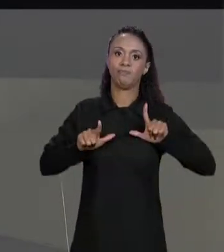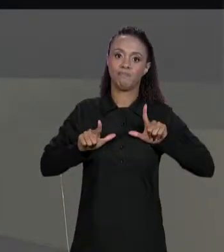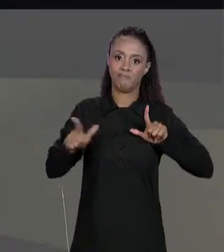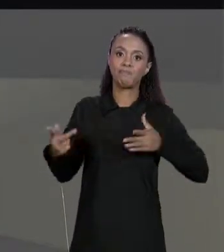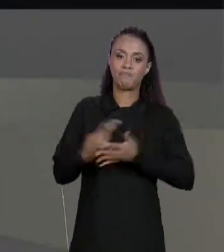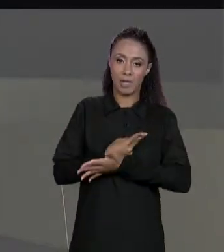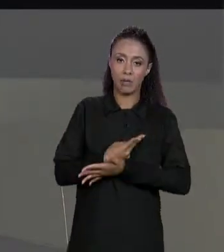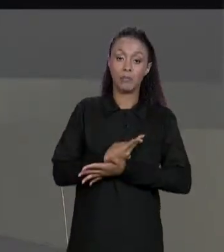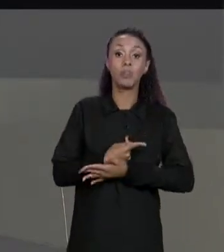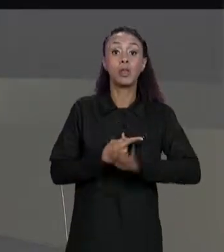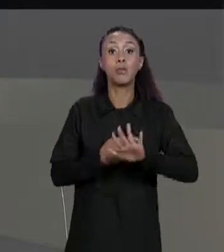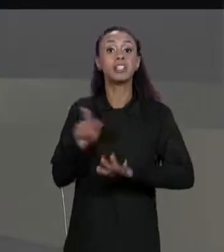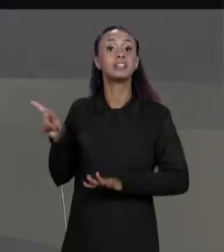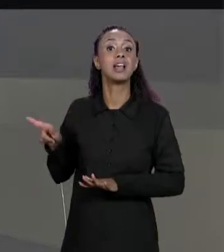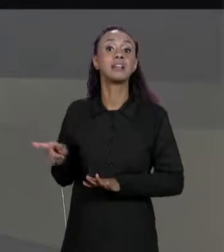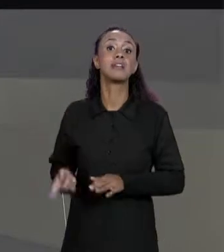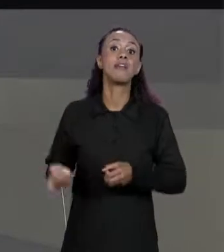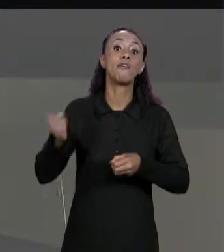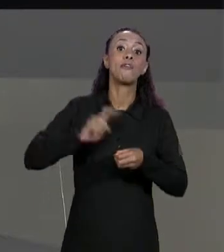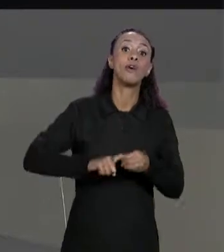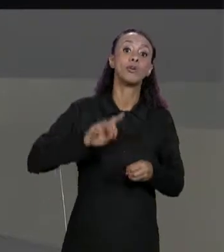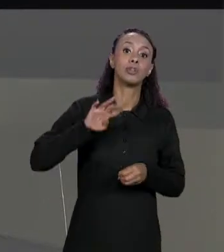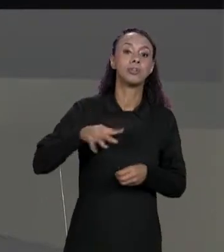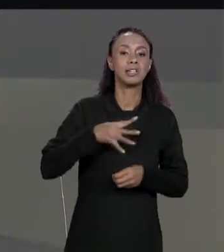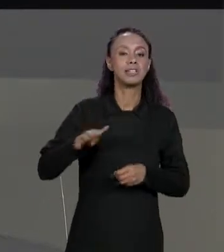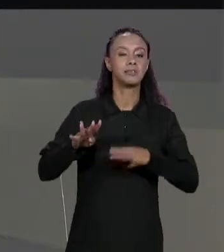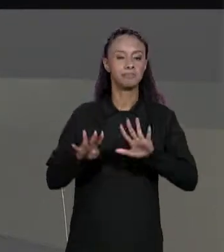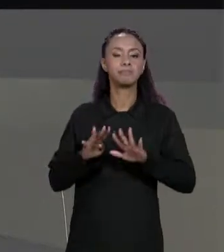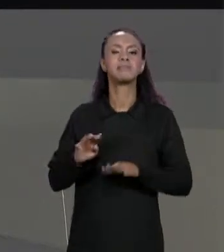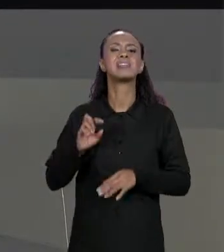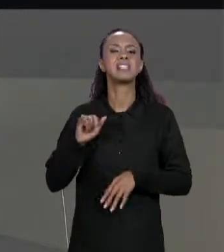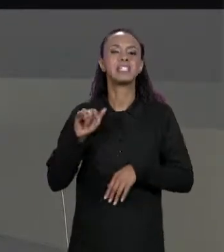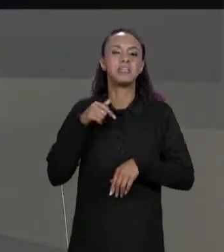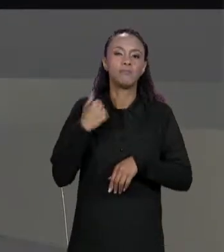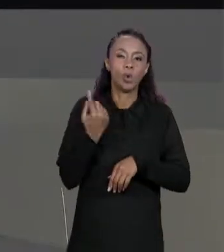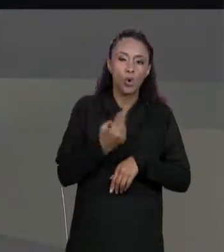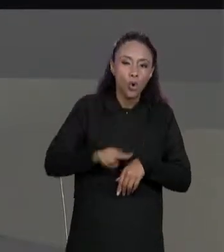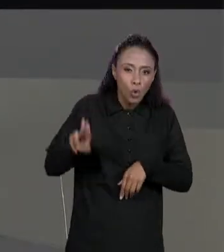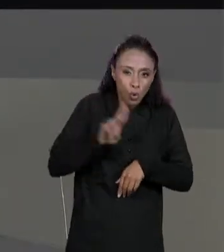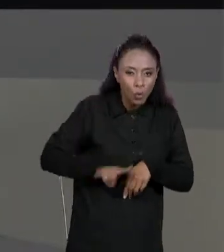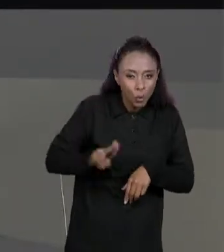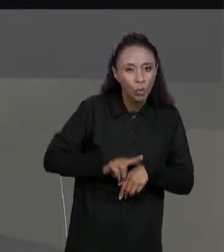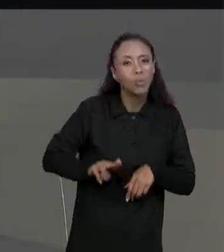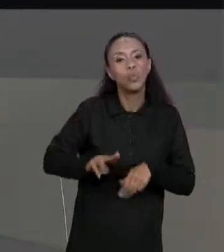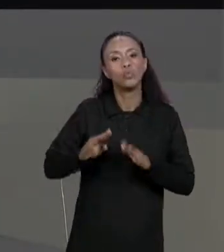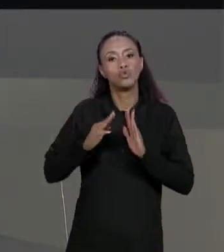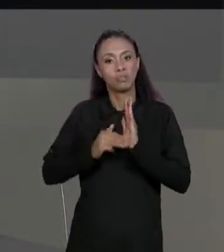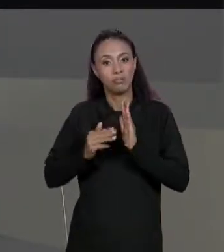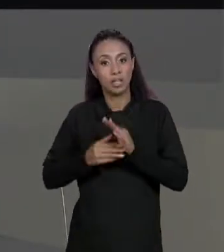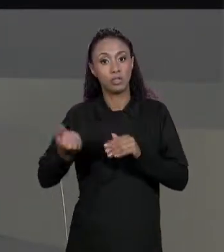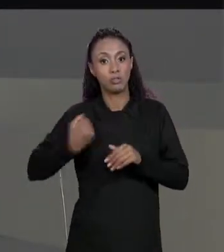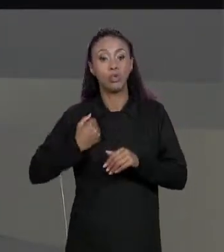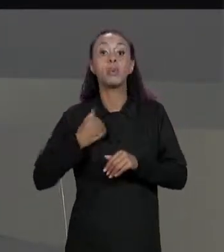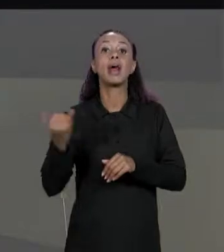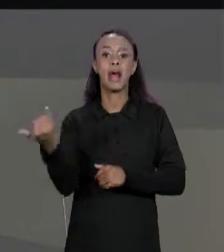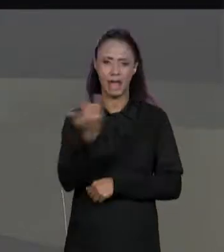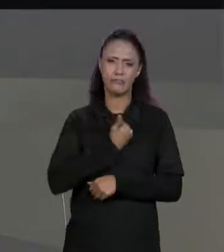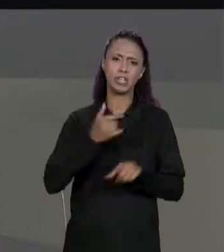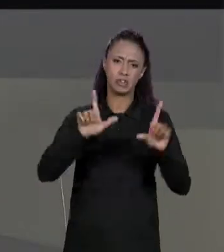MATRIZ; QUANDO NÓS FIZEMOS ISSO COM MÉTODOS NUMÉRICOS A GENTE RETORNAVA "MENOS 1" PARA FALAR QUE ERA UM ERRO, AQUI A GENTE VAI RETORNAR "NULL" E